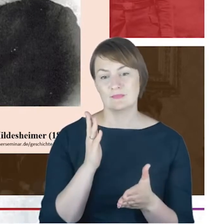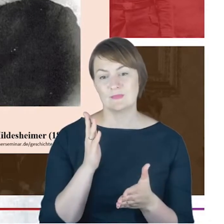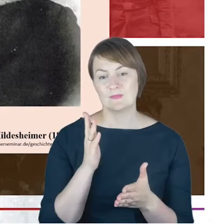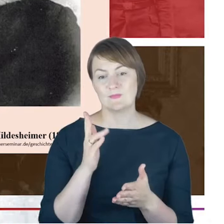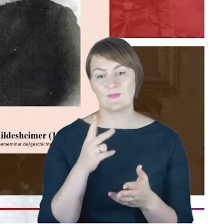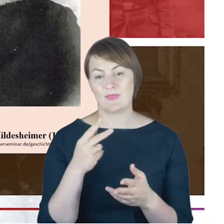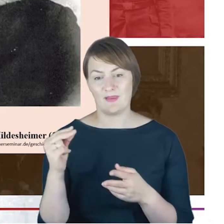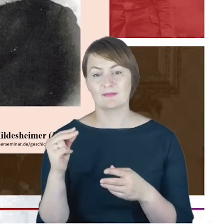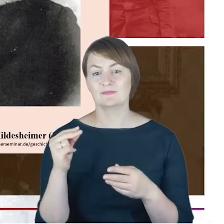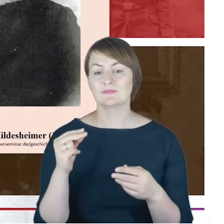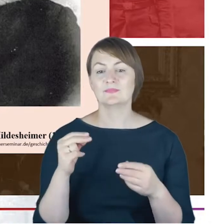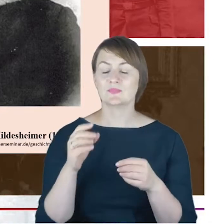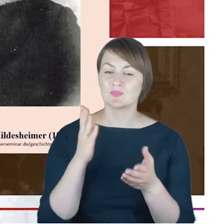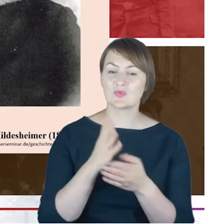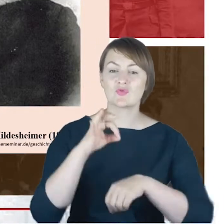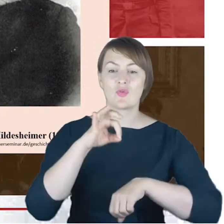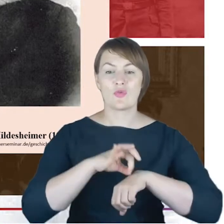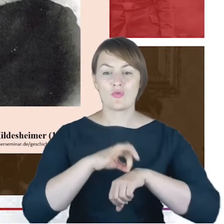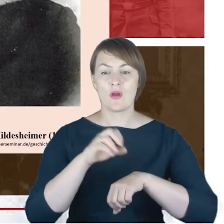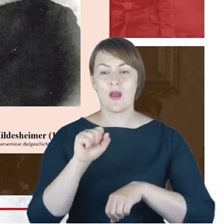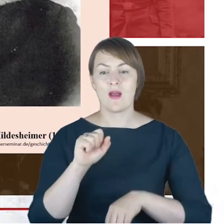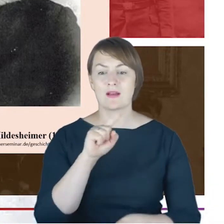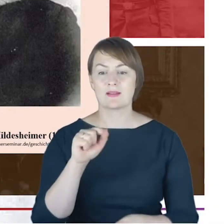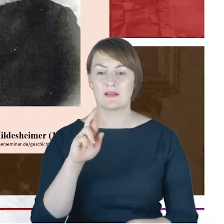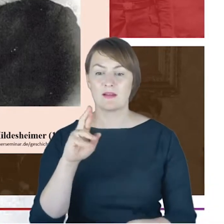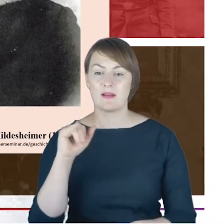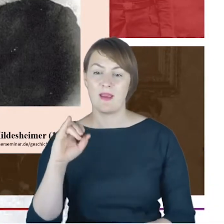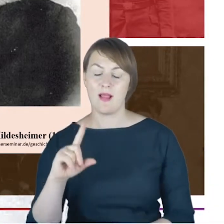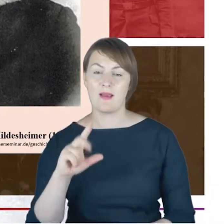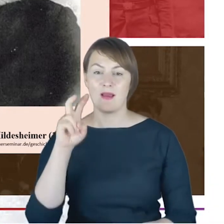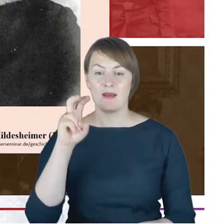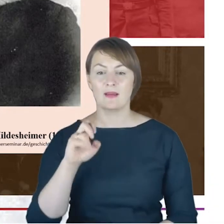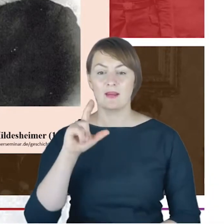niemiecki rabin, ale także przywódca ortodoksyjnego judaizmu. Jest ponadto uważamy